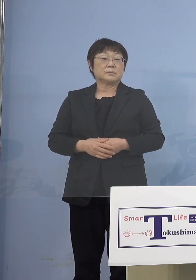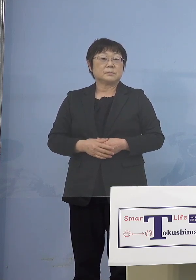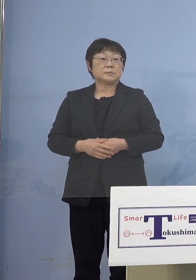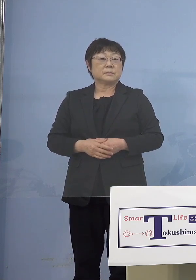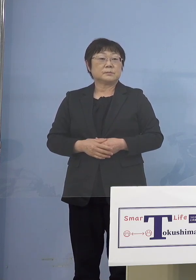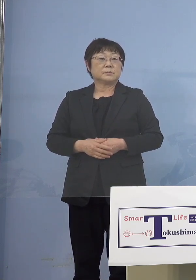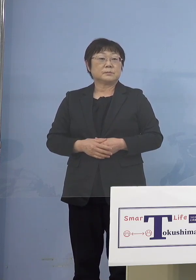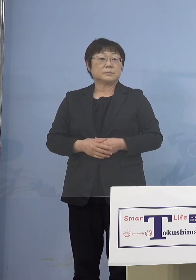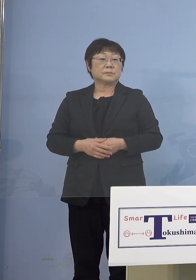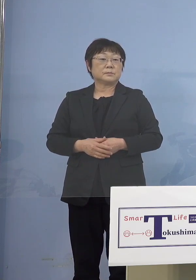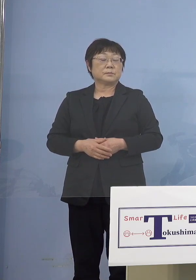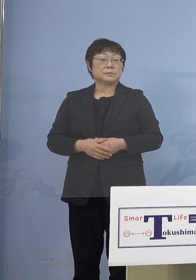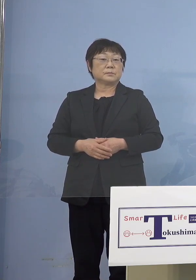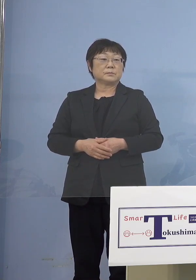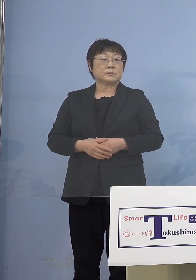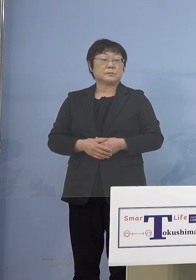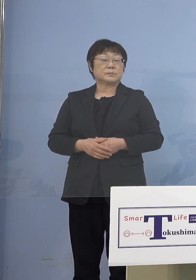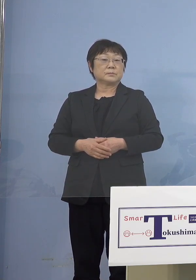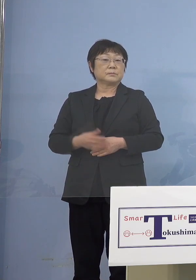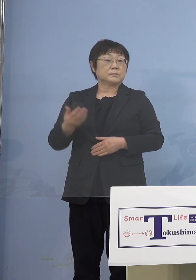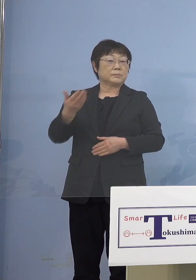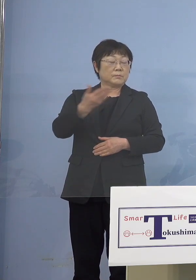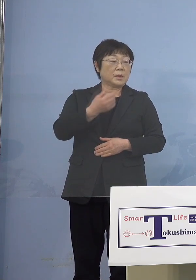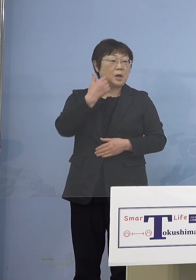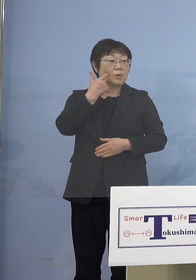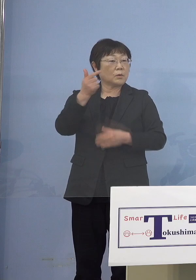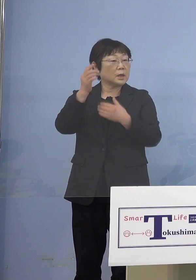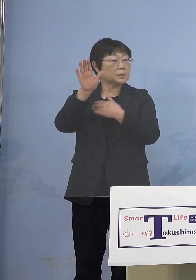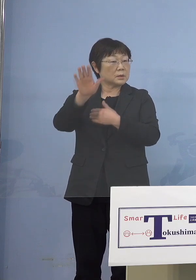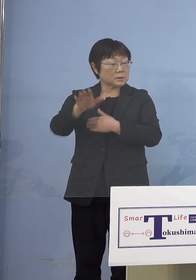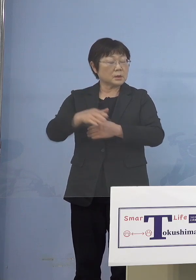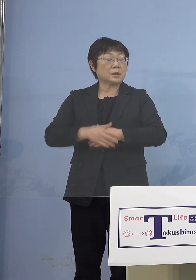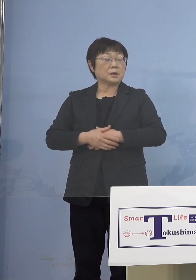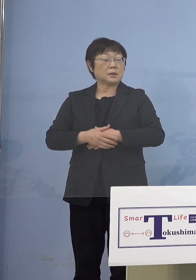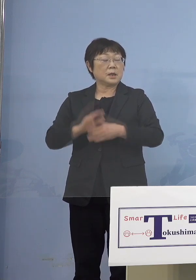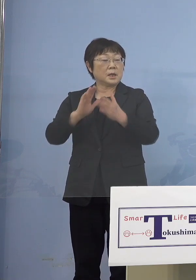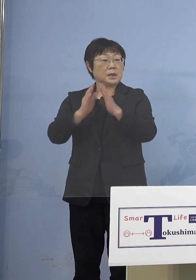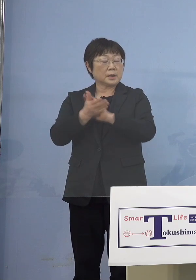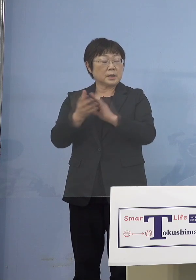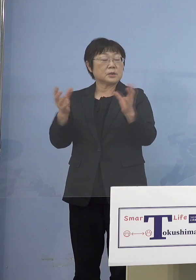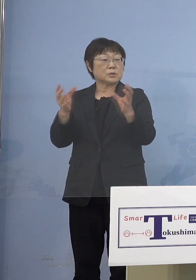（幹事社・四国放送） 分かりました 6か月を経っていれば 県主導の大規模（集団）接種で